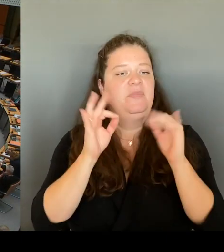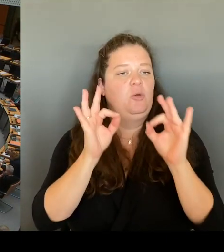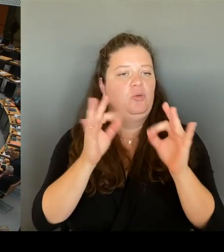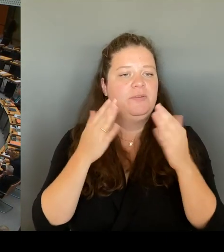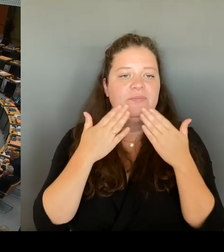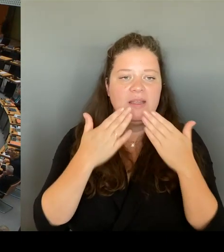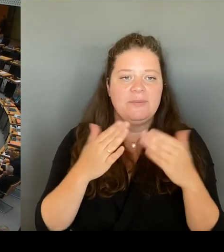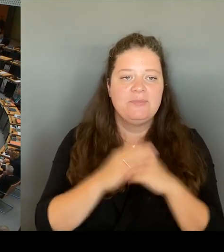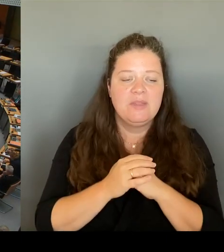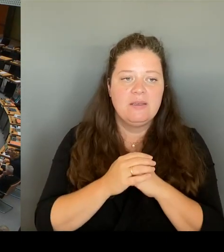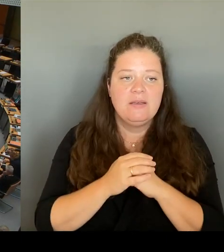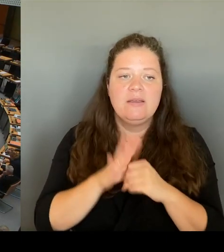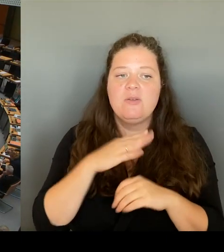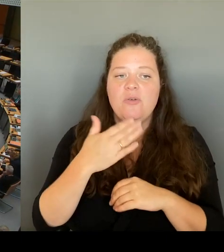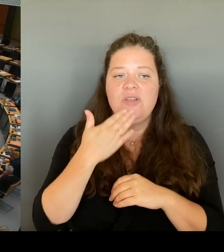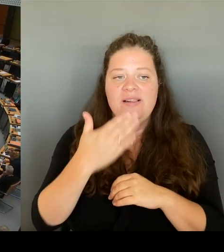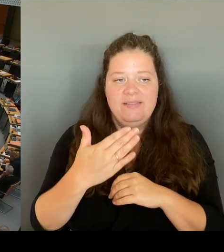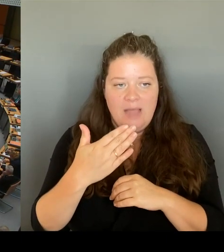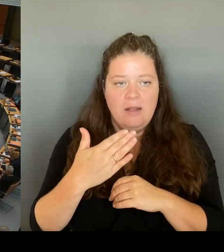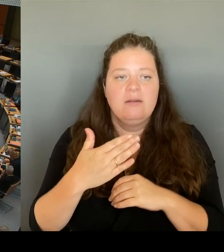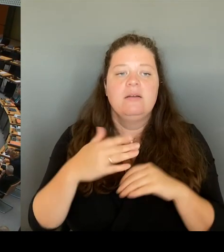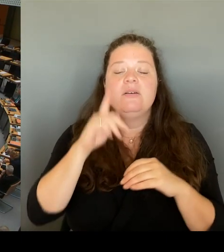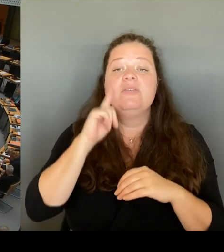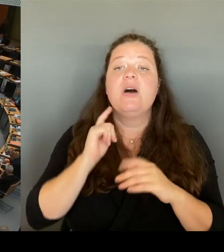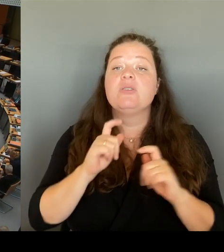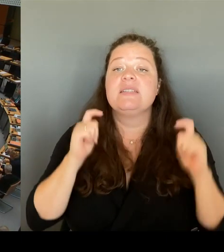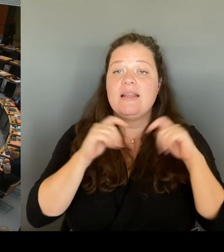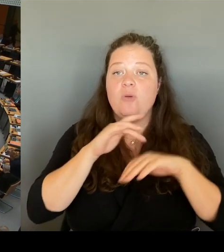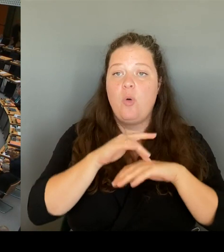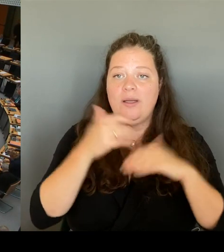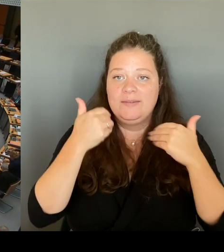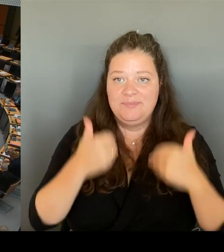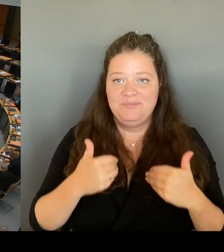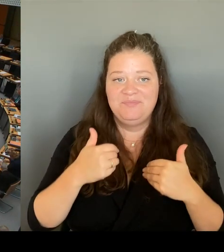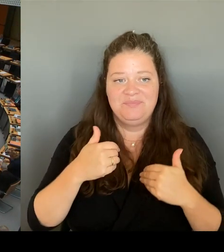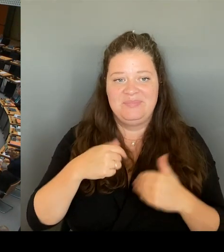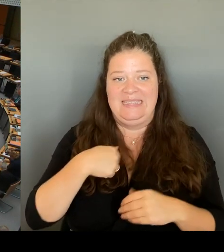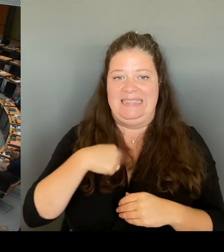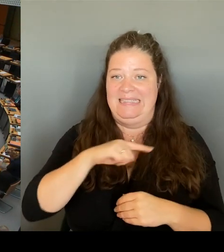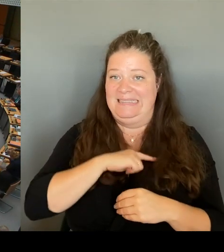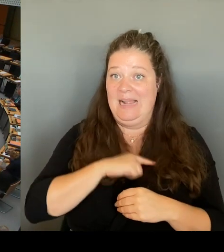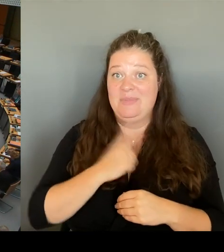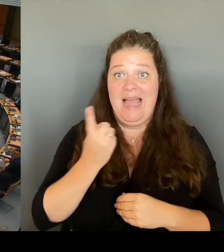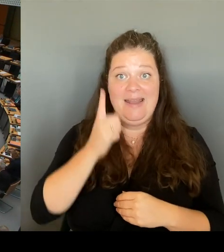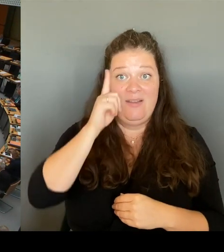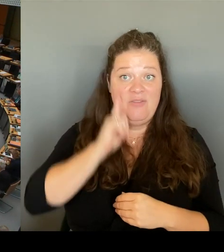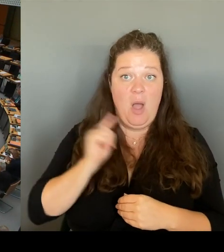diesen Frauen, die dort selbst wohnt. Und ich kann Ihnen sagen, leider ist es tatsächlich noch nicht so sicher,